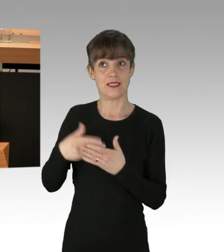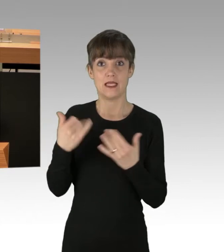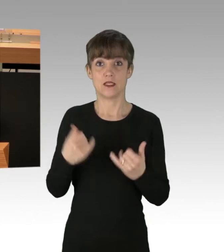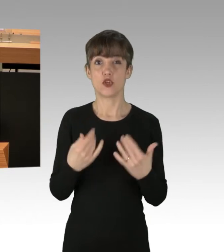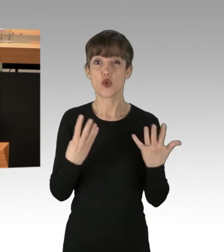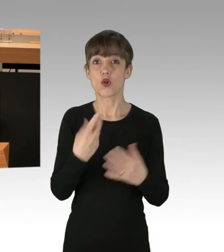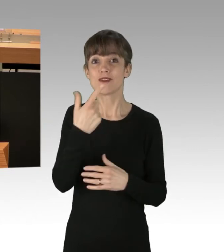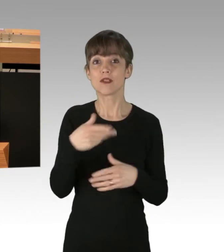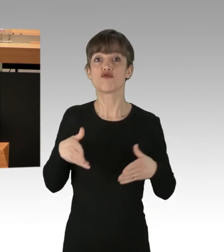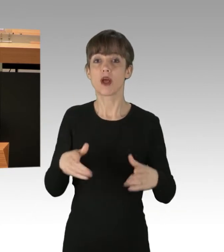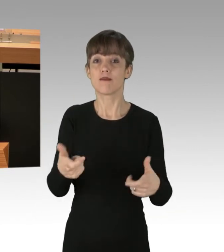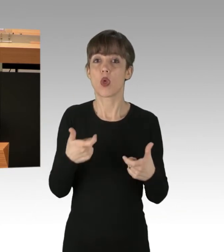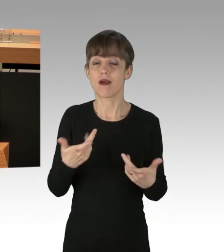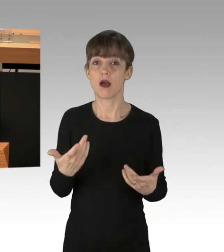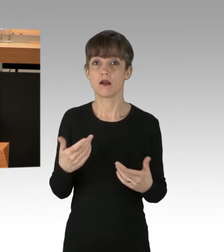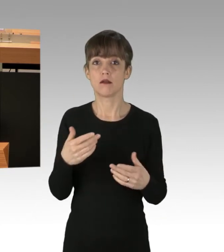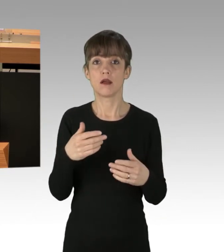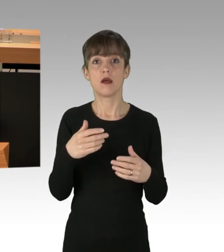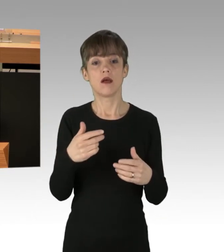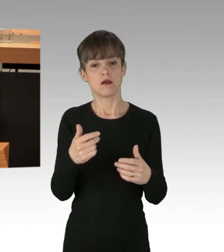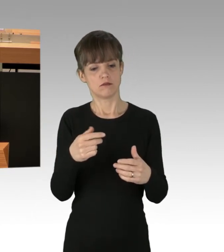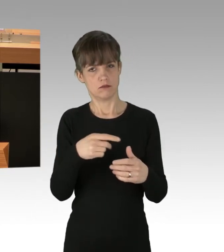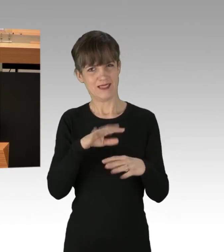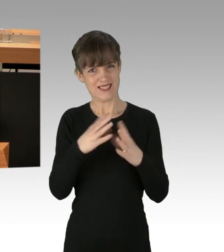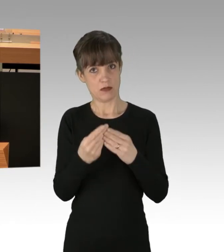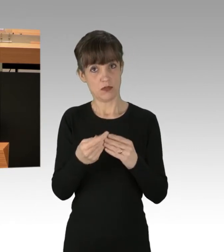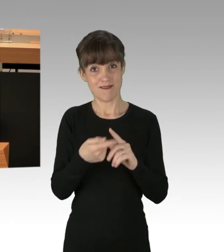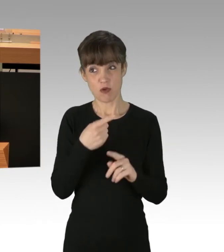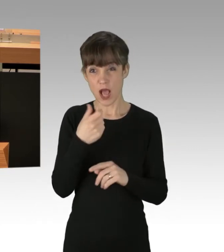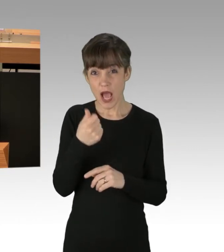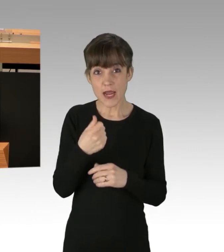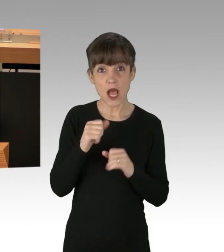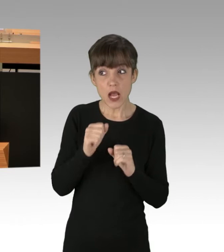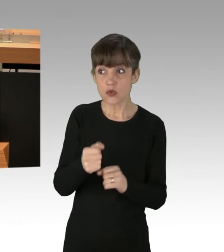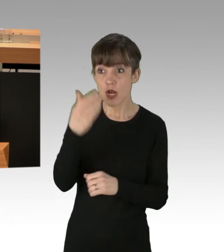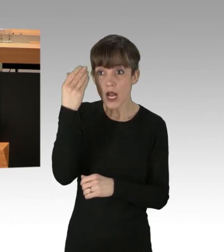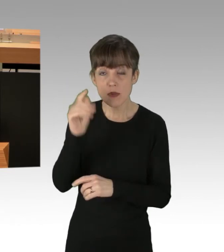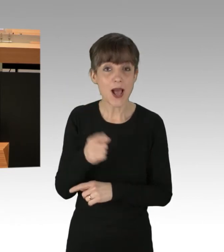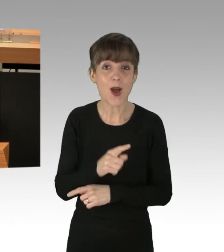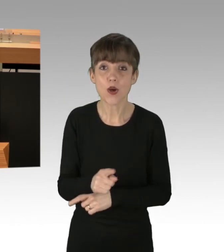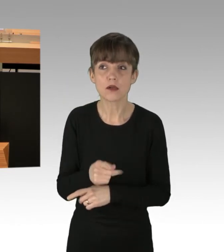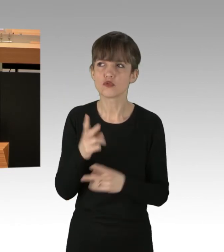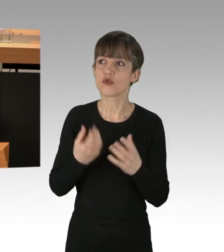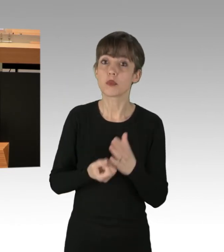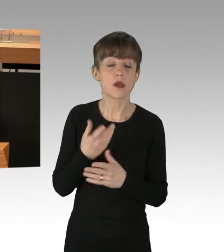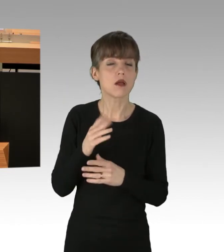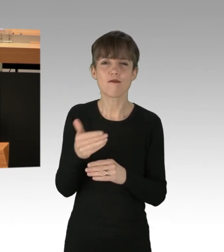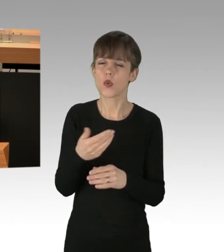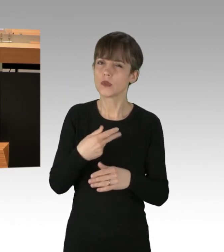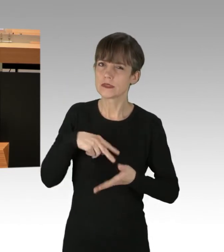Keine Einzige dieser Aktion war angemeldet. Spontan waren Sie keineswegs, sondern minutiös geplant.